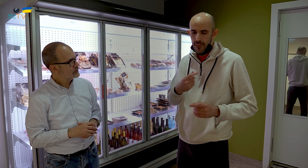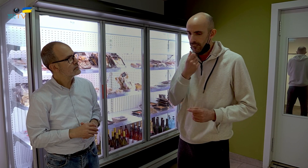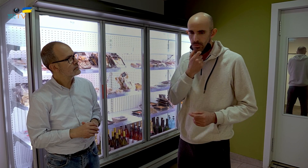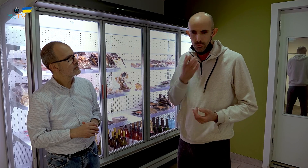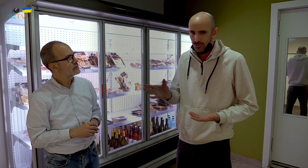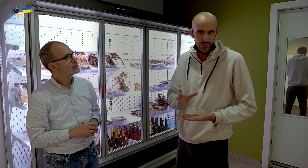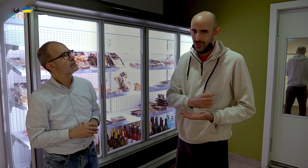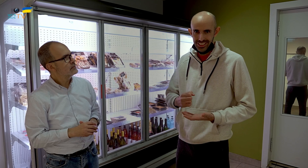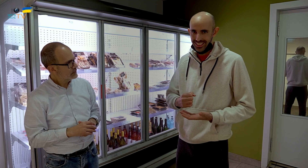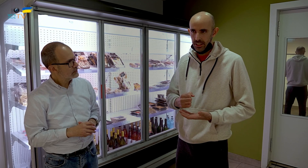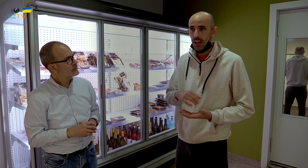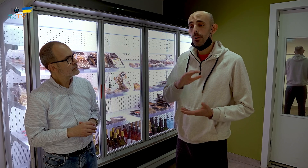Me gustaba todo.